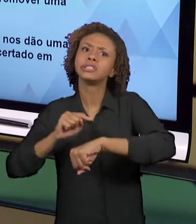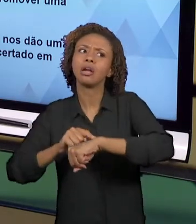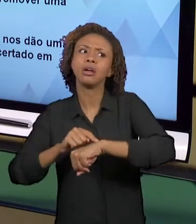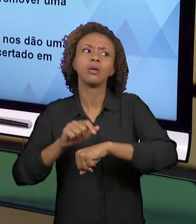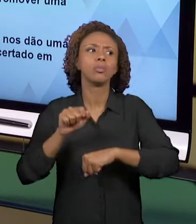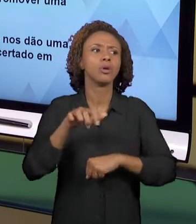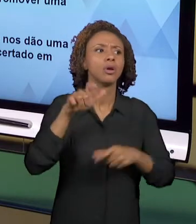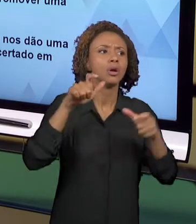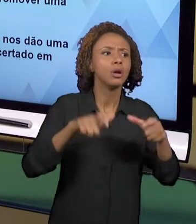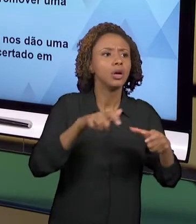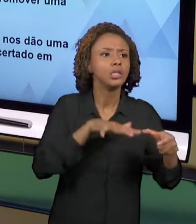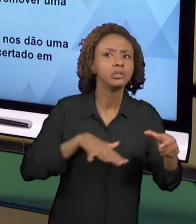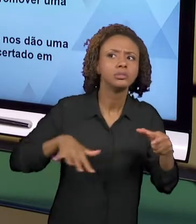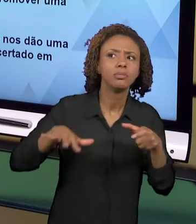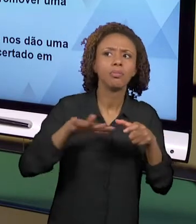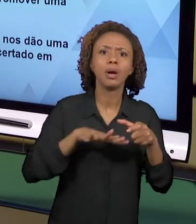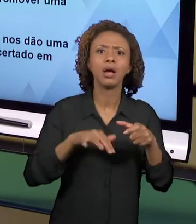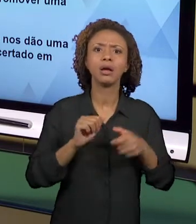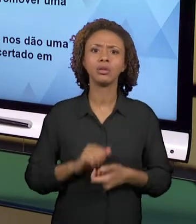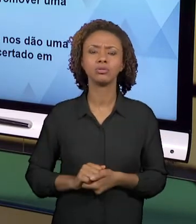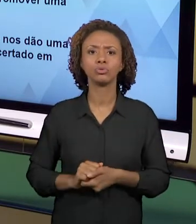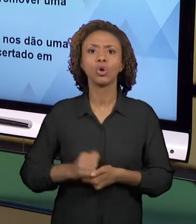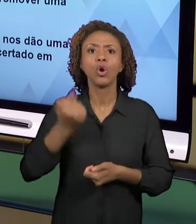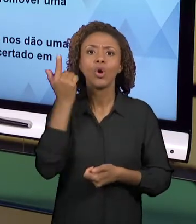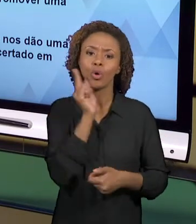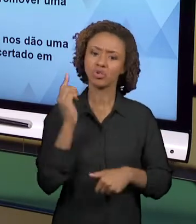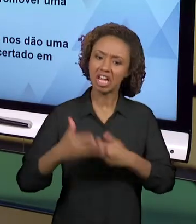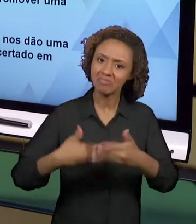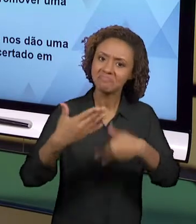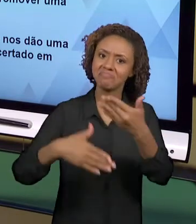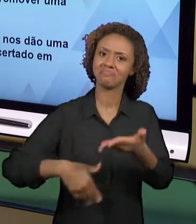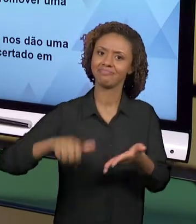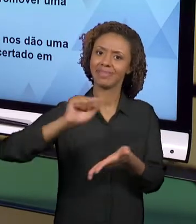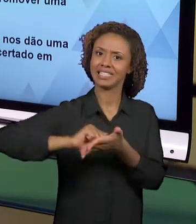TAMBÉM A LINGUAGEM ESCRITA, A ORALIDADE. ESSAS